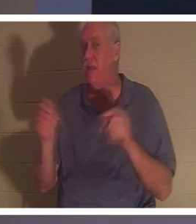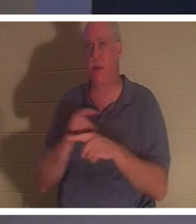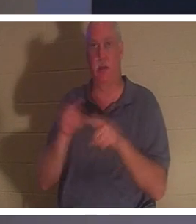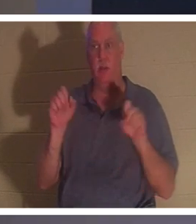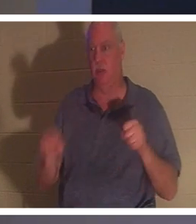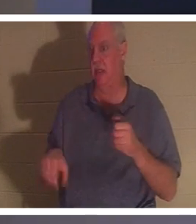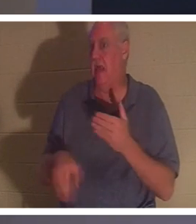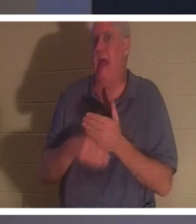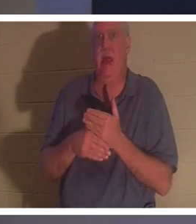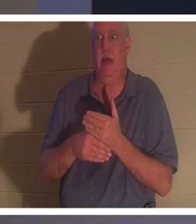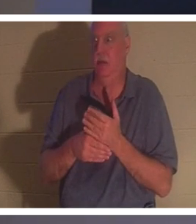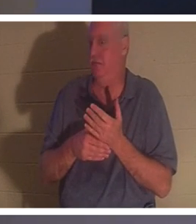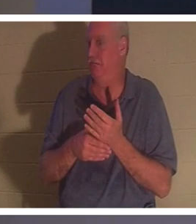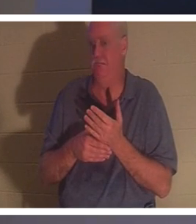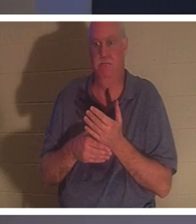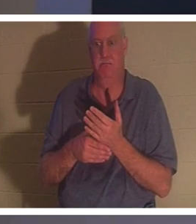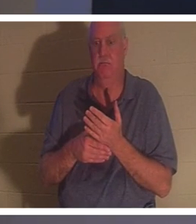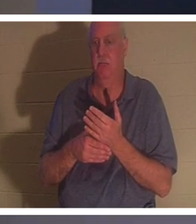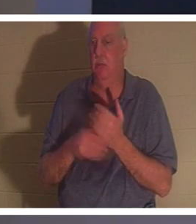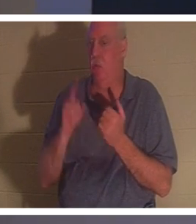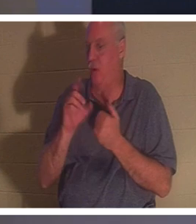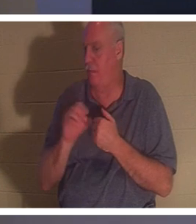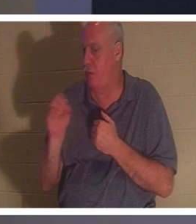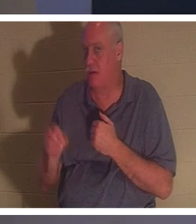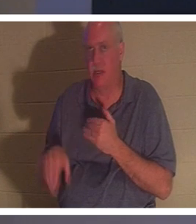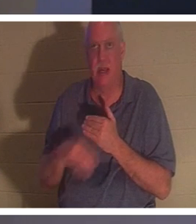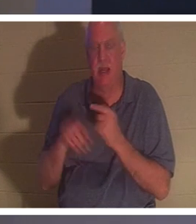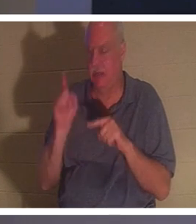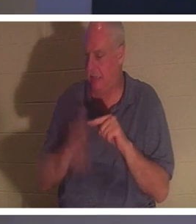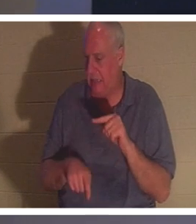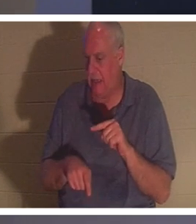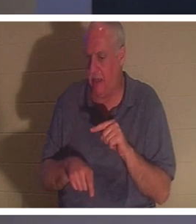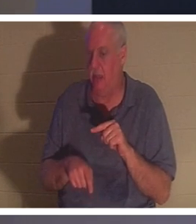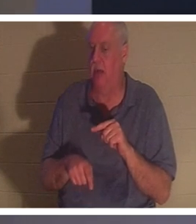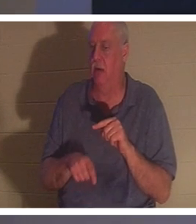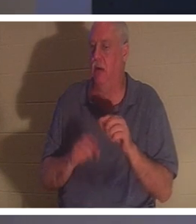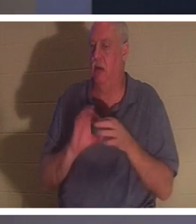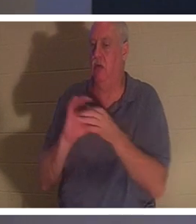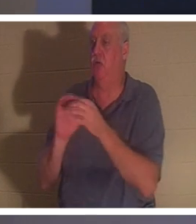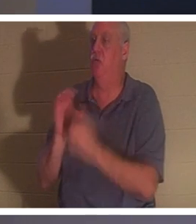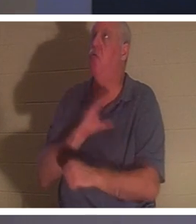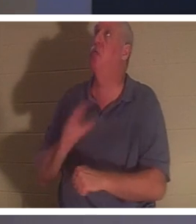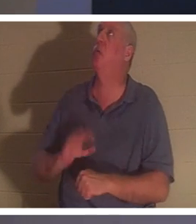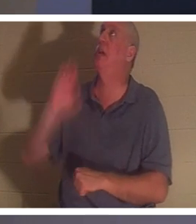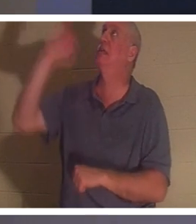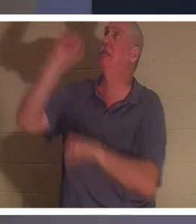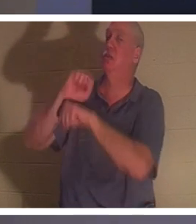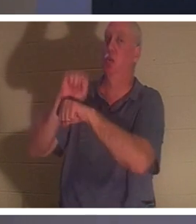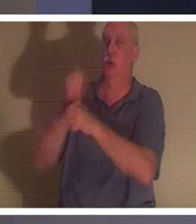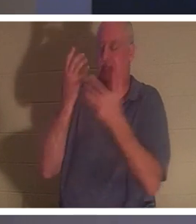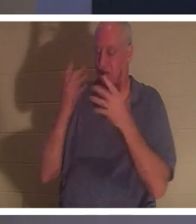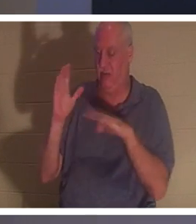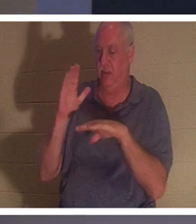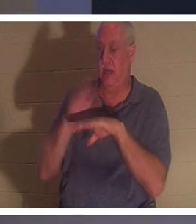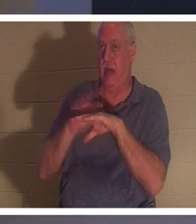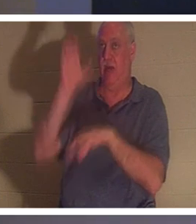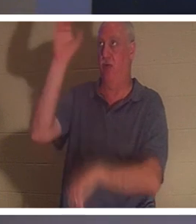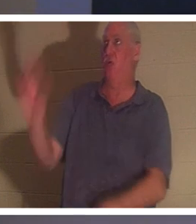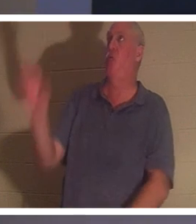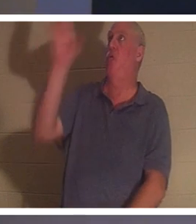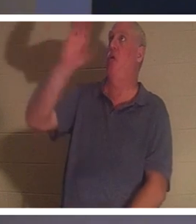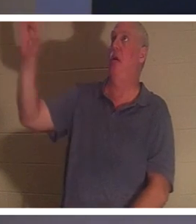! ऐसा कोई 1% नहीं है जिसे आप क्रूस पर मसीह के पूर्ण किए गए कार्य में जोड़ सकें। वह सचमुच